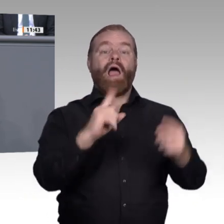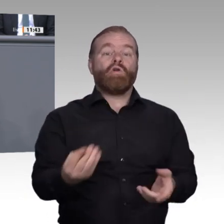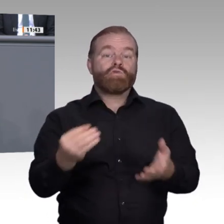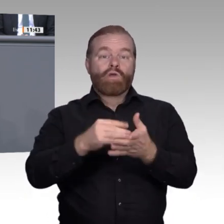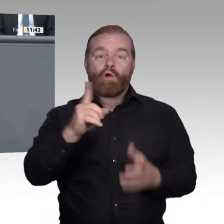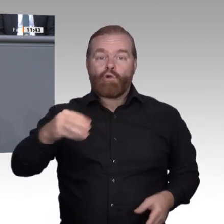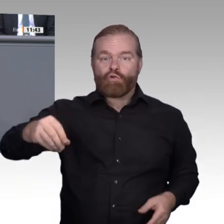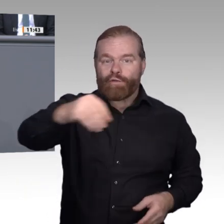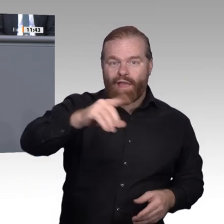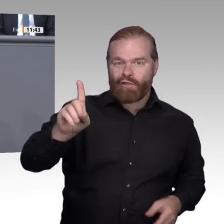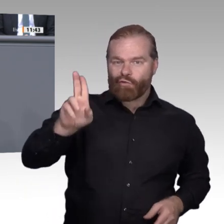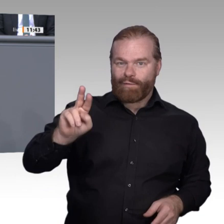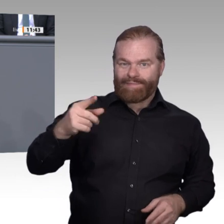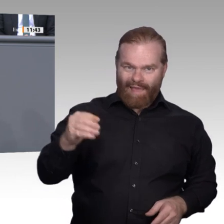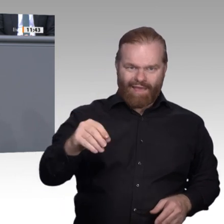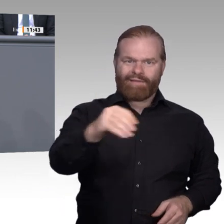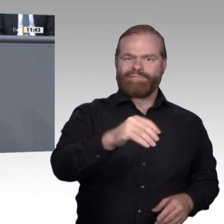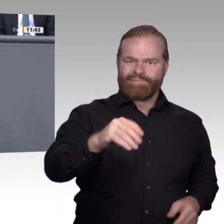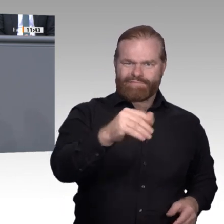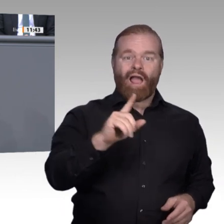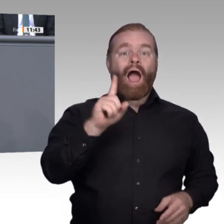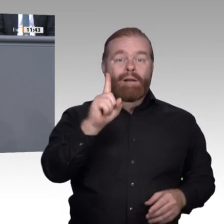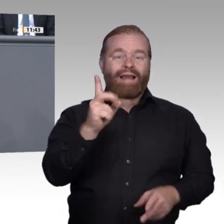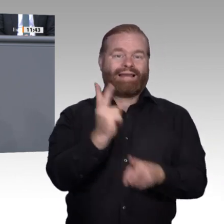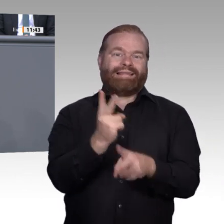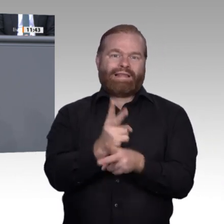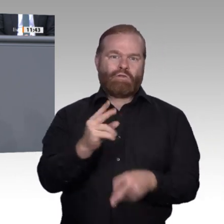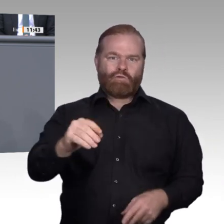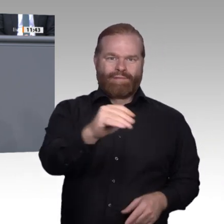politisch-ideologische Haltung zu vermitteln. Meine Damen und Herren, freie demokratische